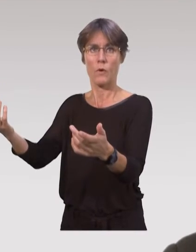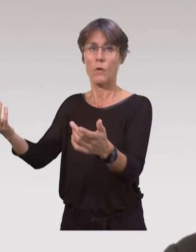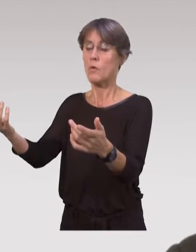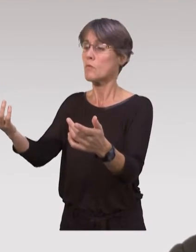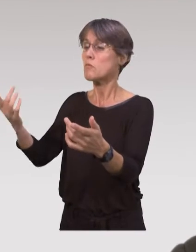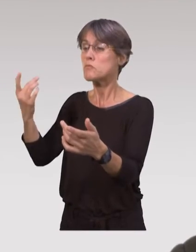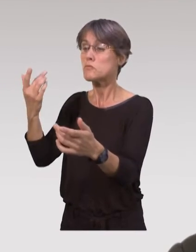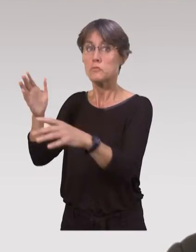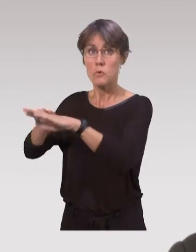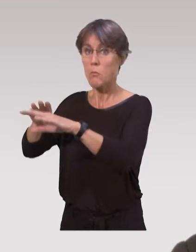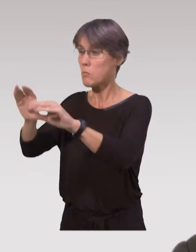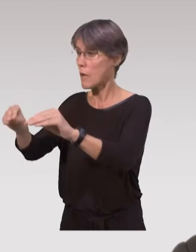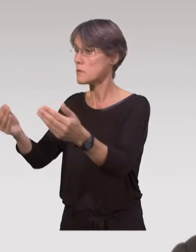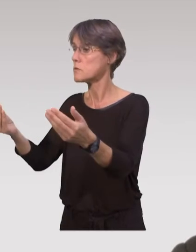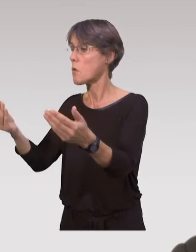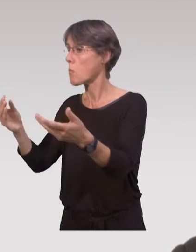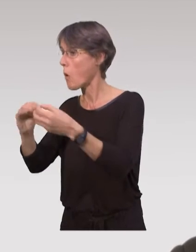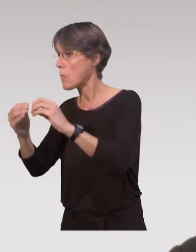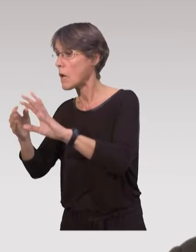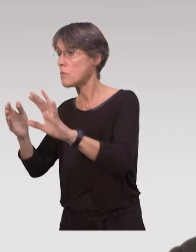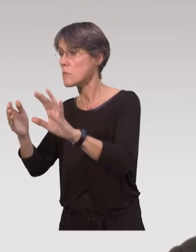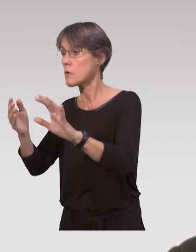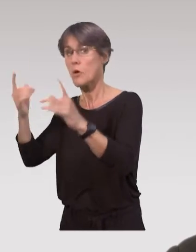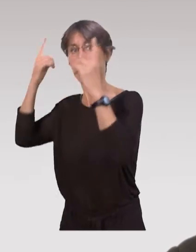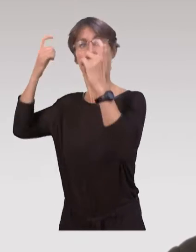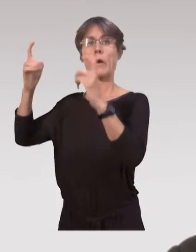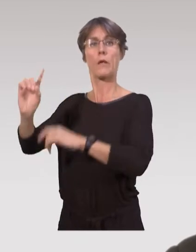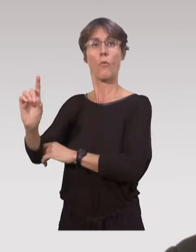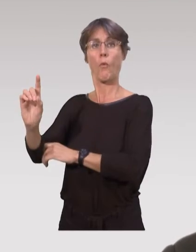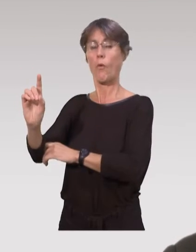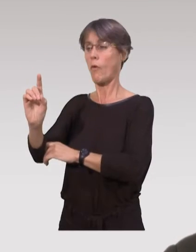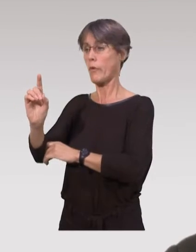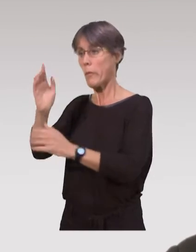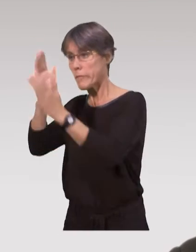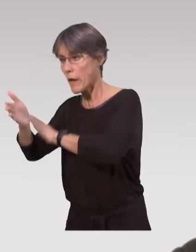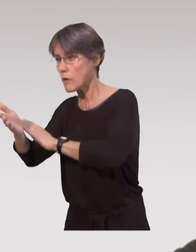répondre à leurs besoins, voir les soucis qu’il peut y avoir au domicile,